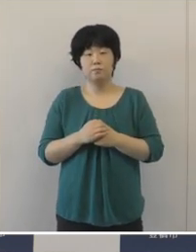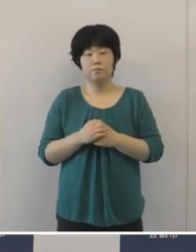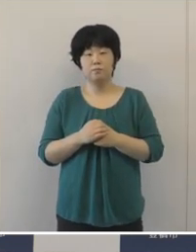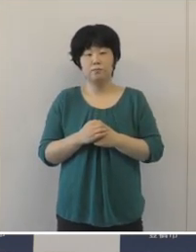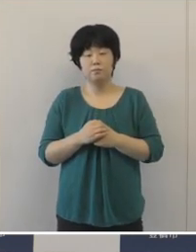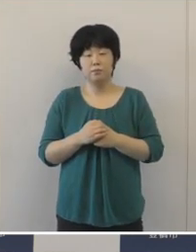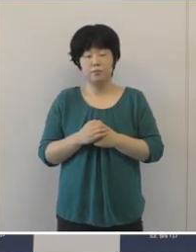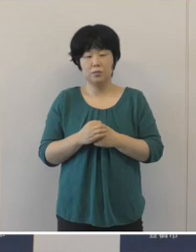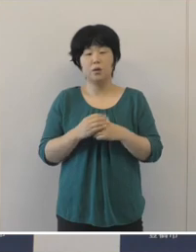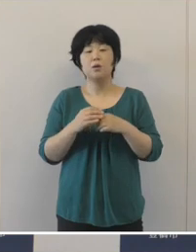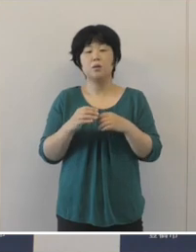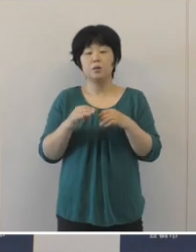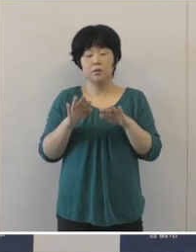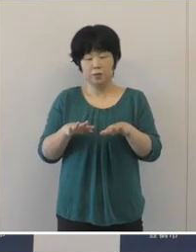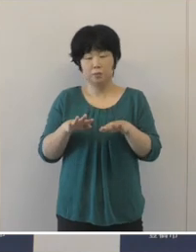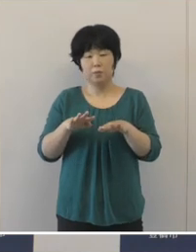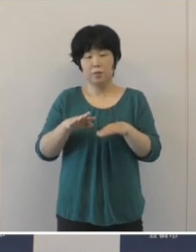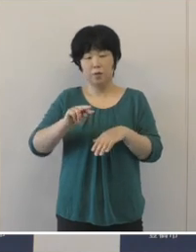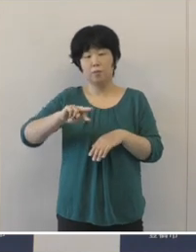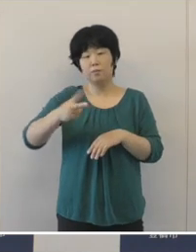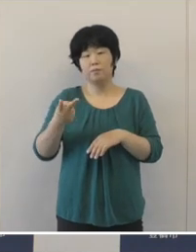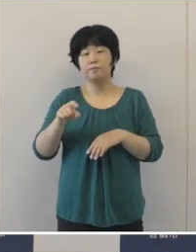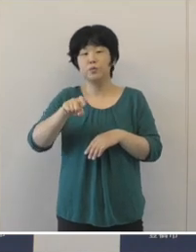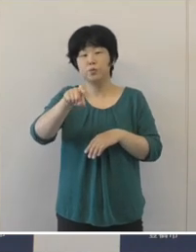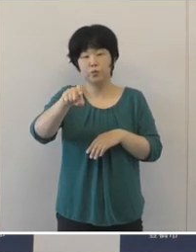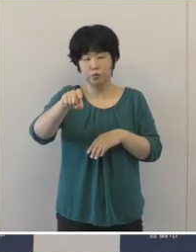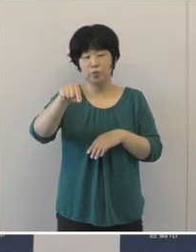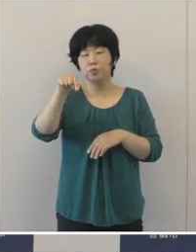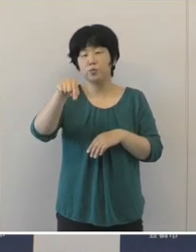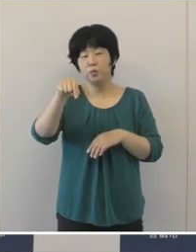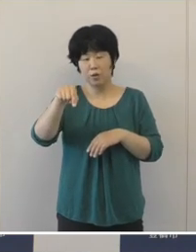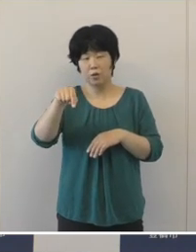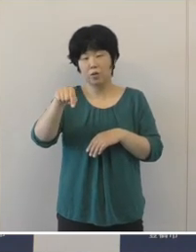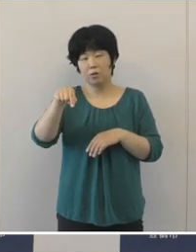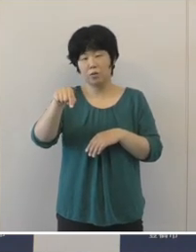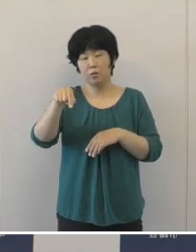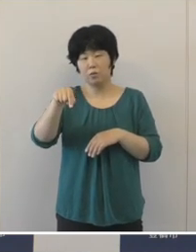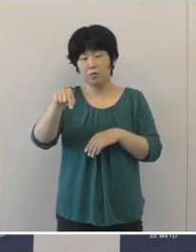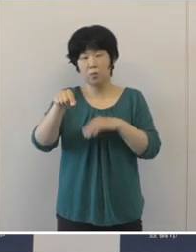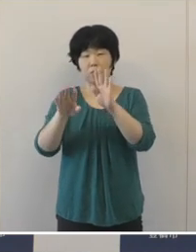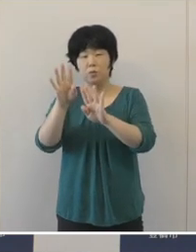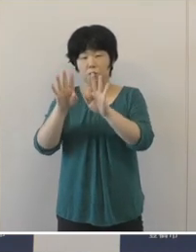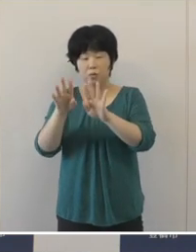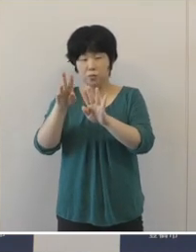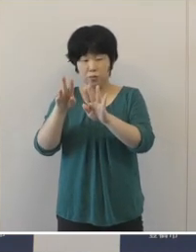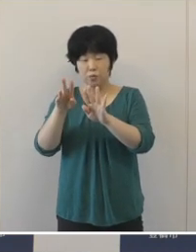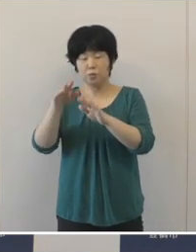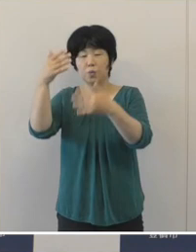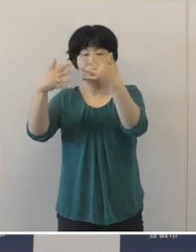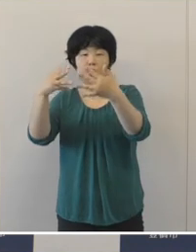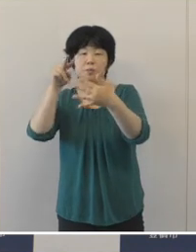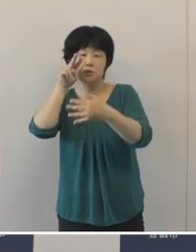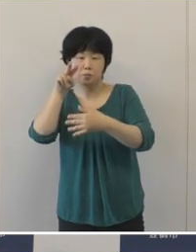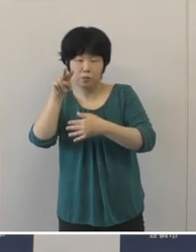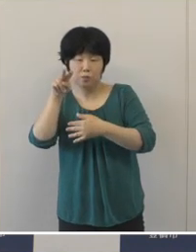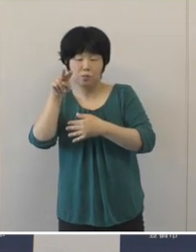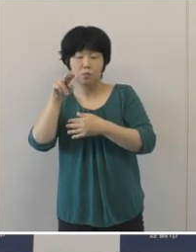いま変異株のデルタ株などの影響をみますと テレビ等の報道等によりますと